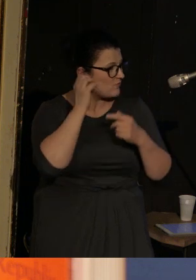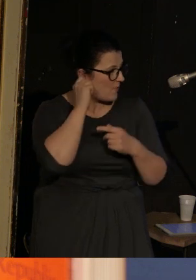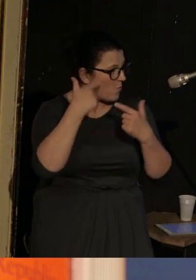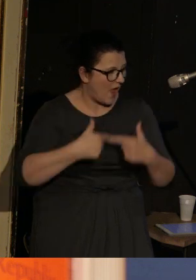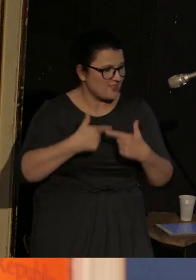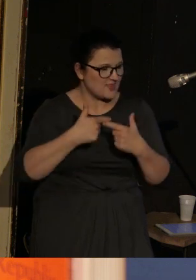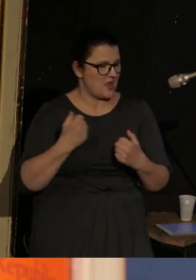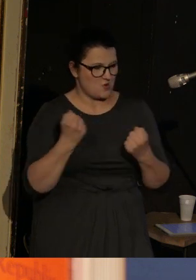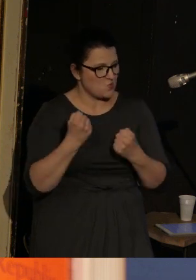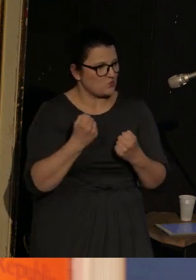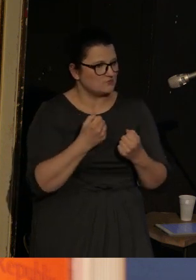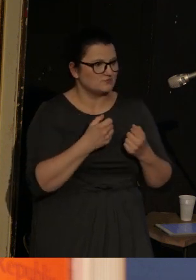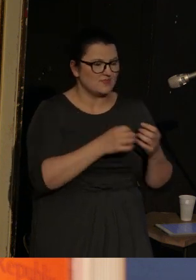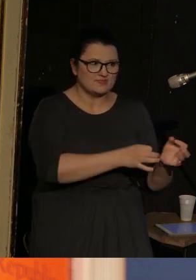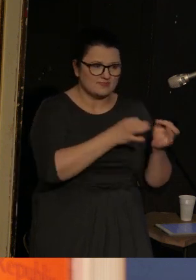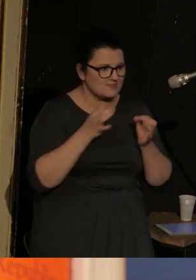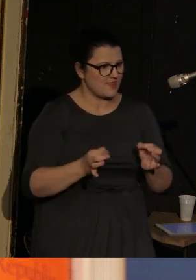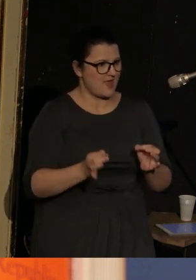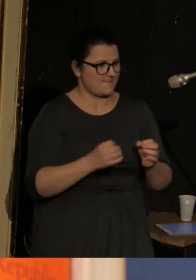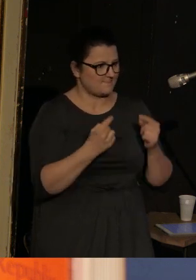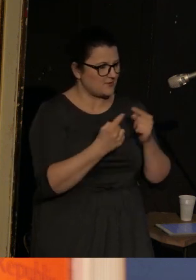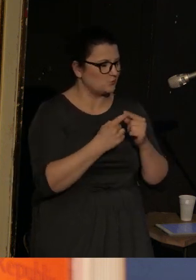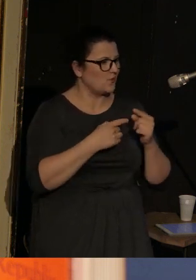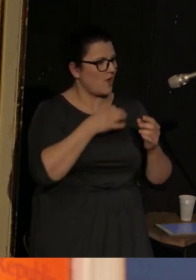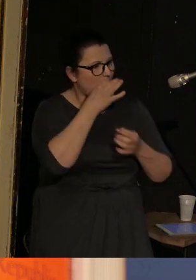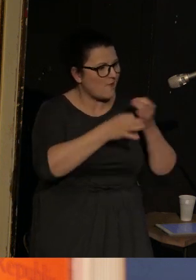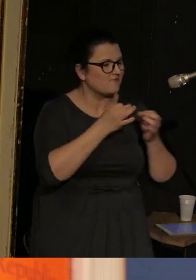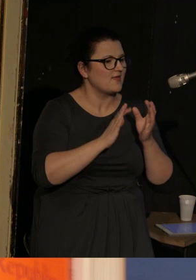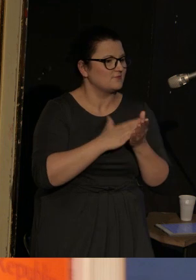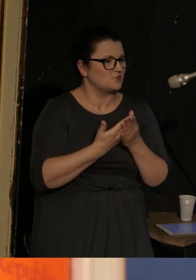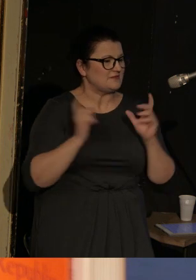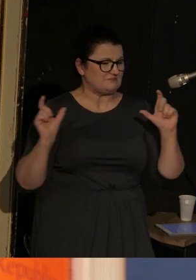w niesamowicie współczesny sposób opowiada m.in. o oblężeniu Leningradu